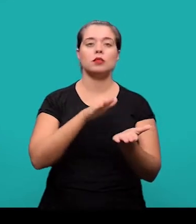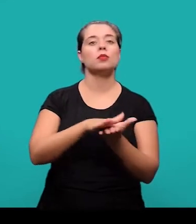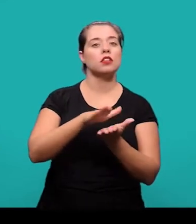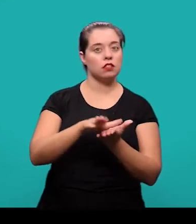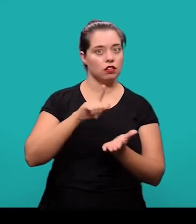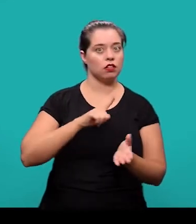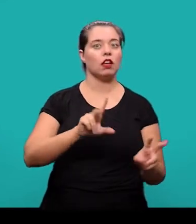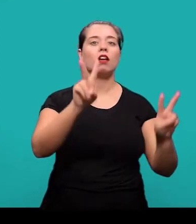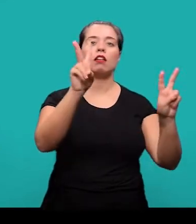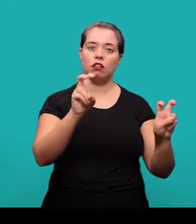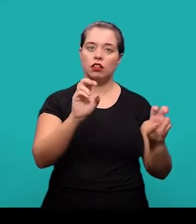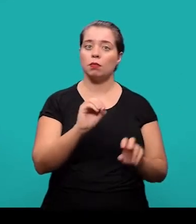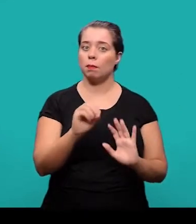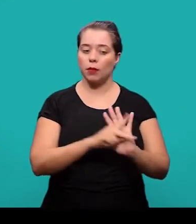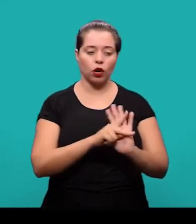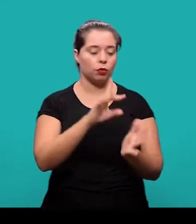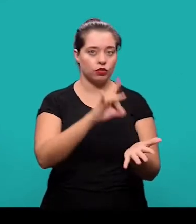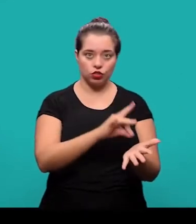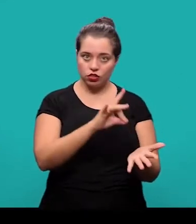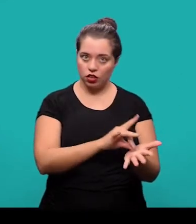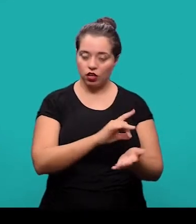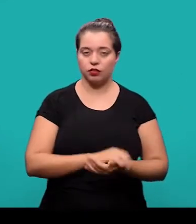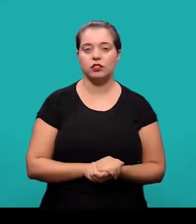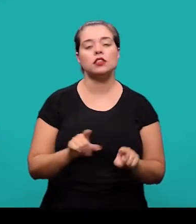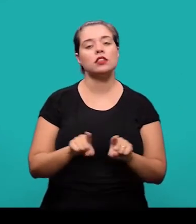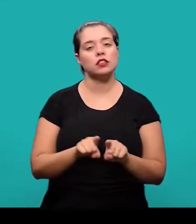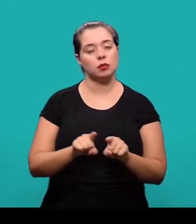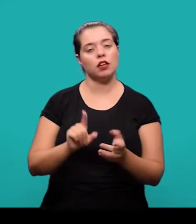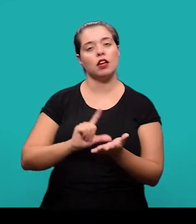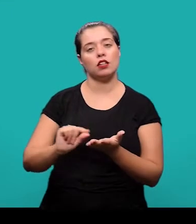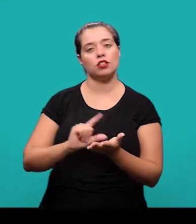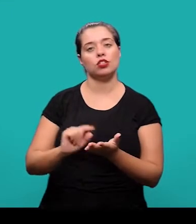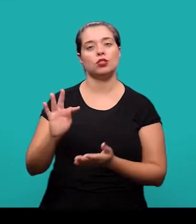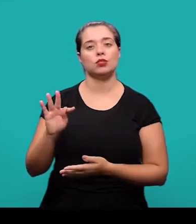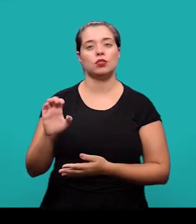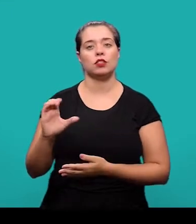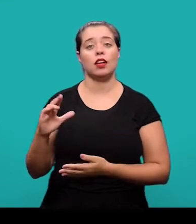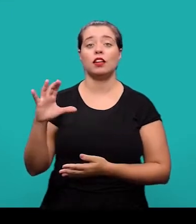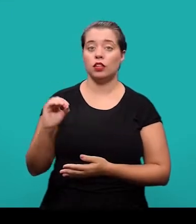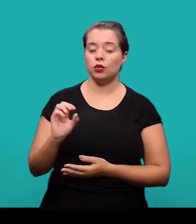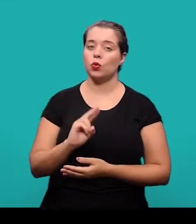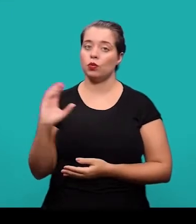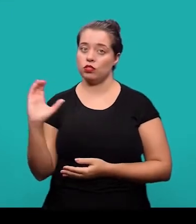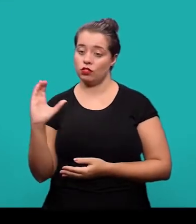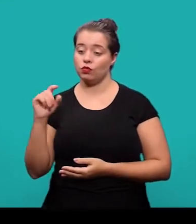que apresenta temas ou abordagens originais. E o artigo técnico ou científico que é parte de uma publicação,